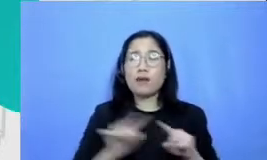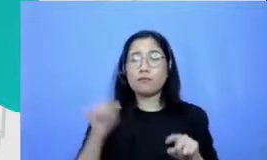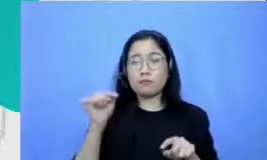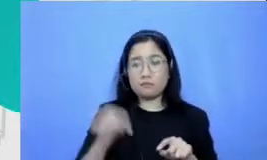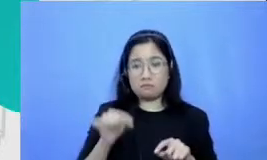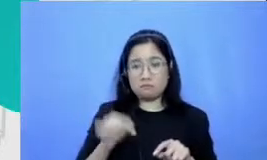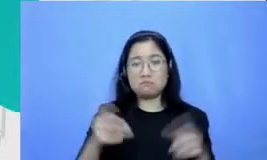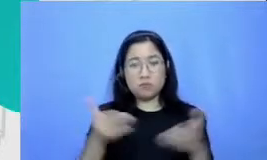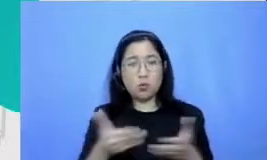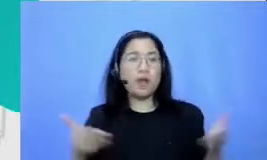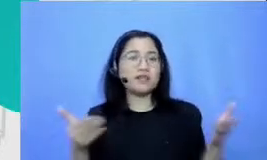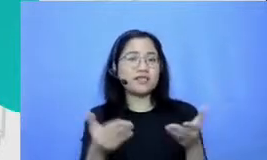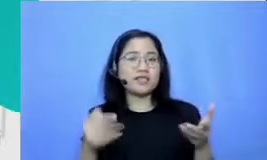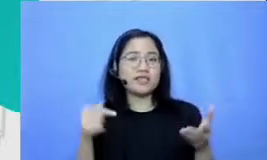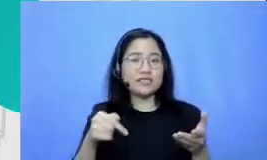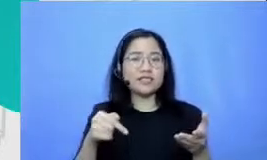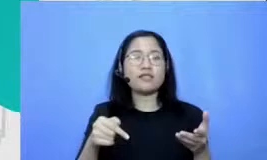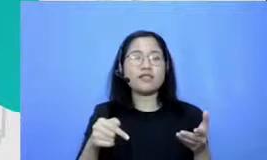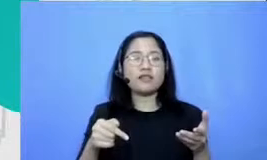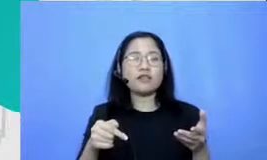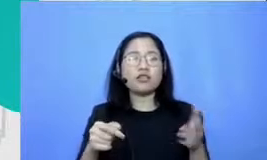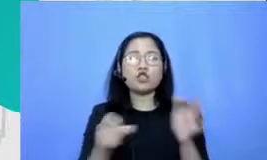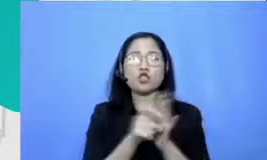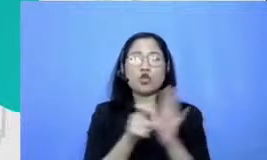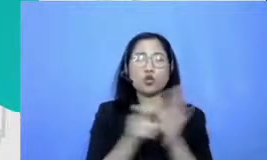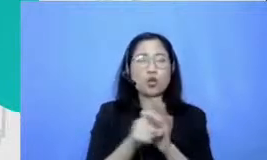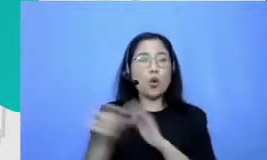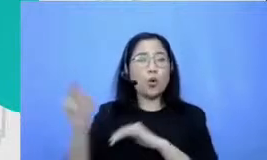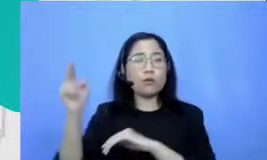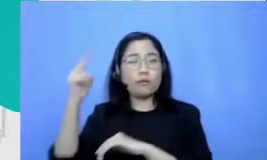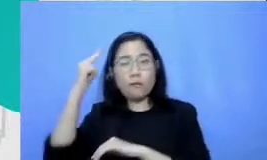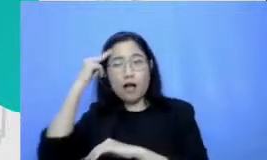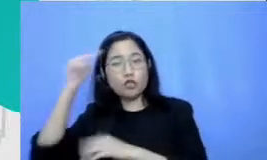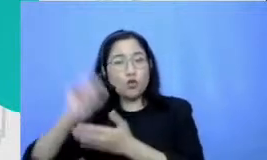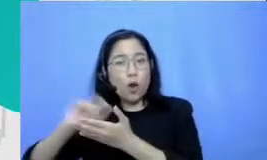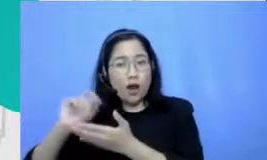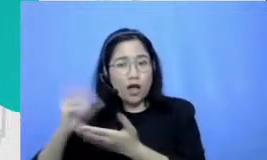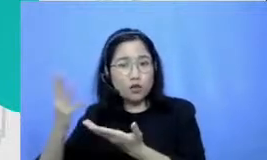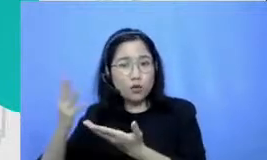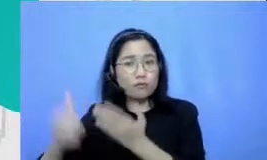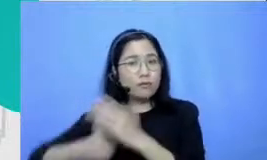sekitar ibu dan misalnya pemimpin Ibu juga termasuk itu akan terbuka hatinya kemudian